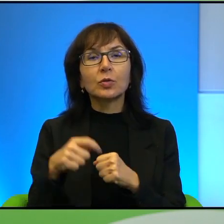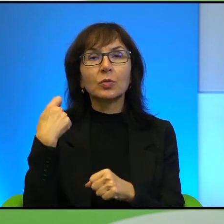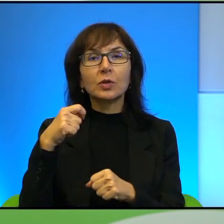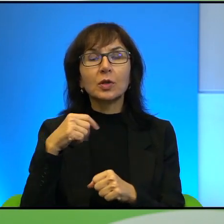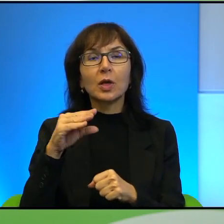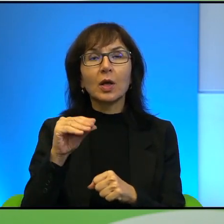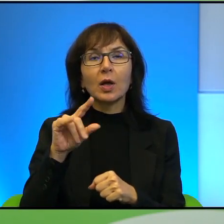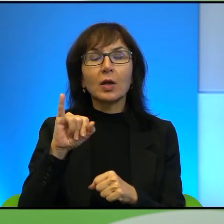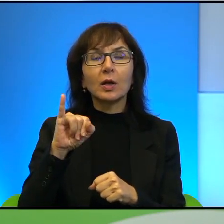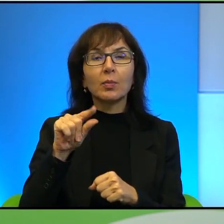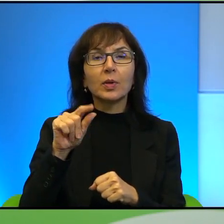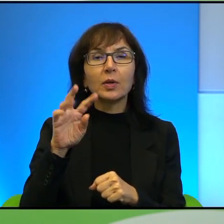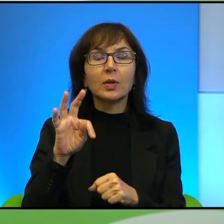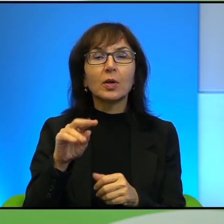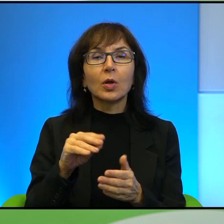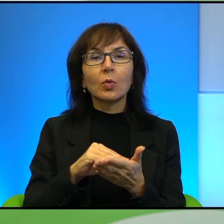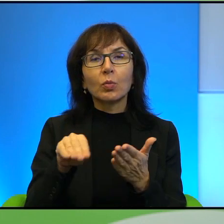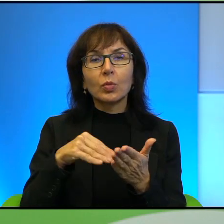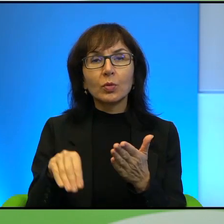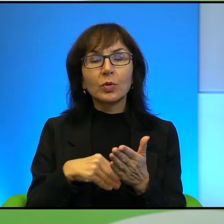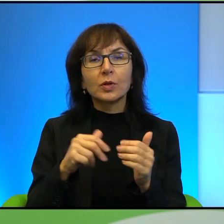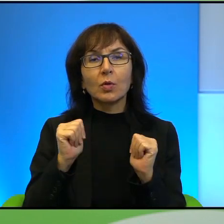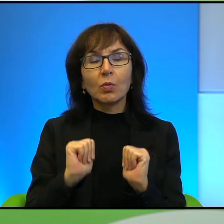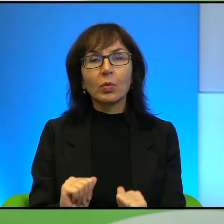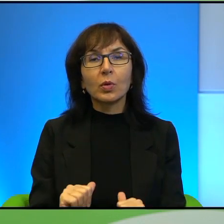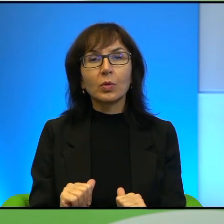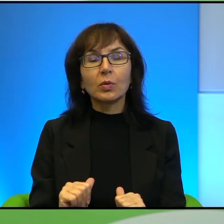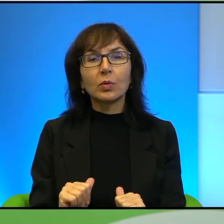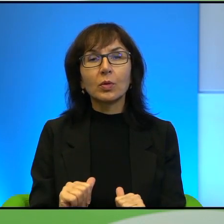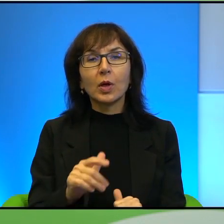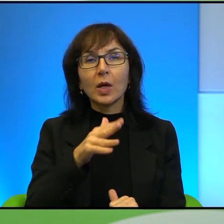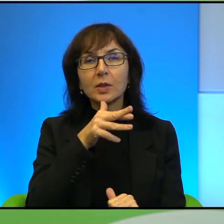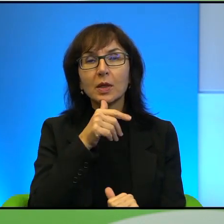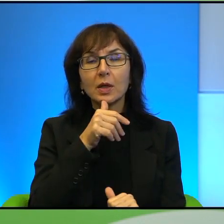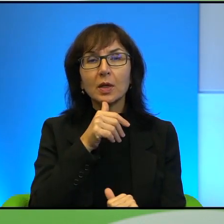arabskiego świata, który podpisał pokój z Izraelem, przypłacił to życiem.